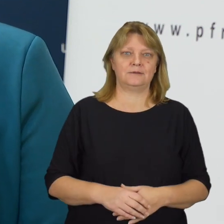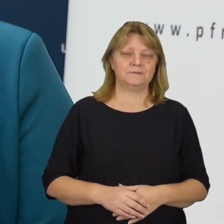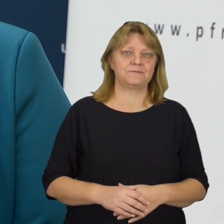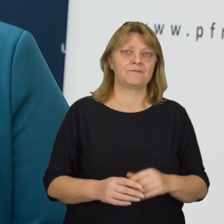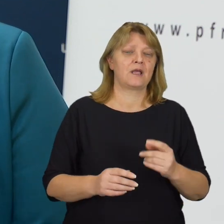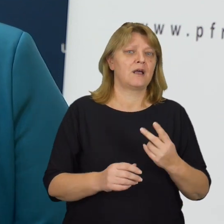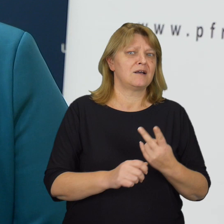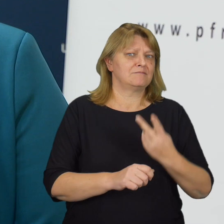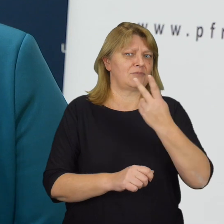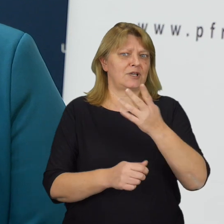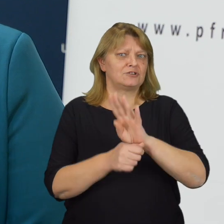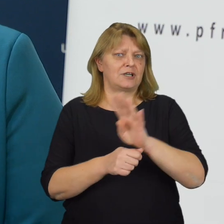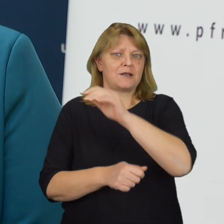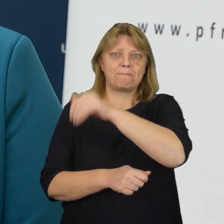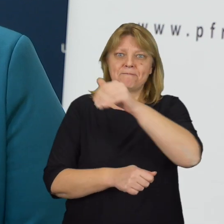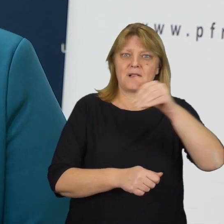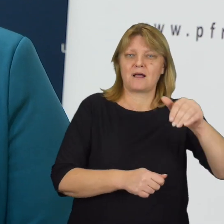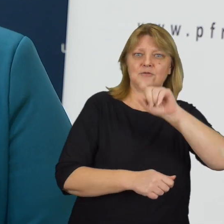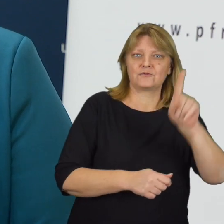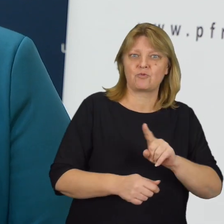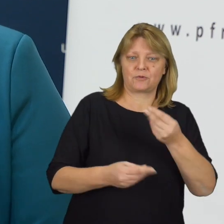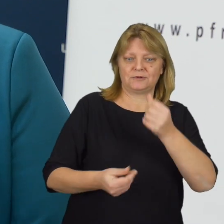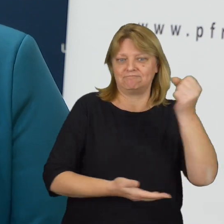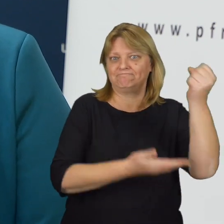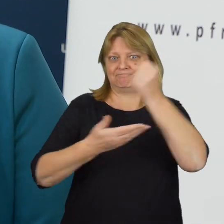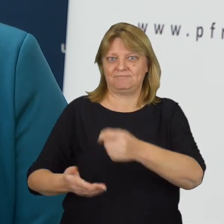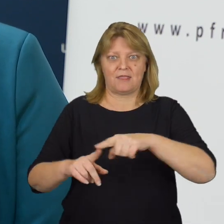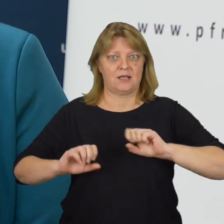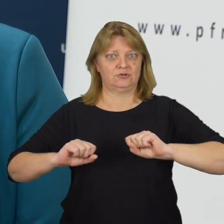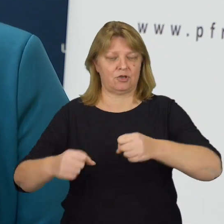Ponad czternaście miliardów złotych środków zaangażowanych na te działania,